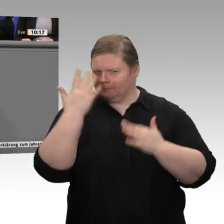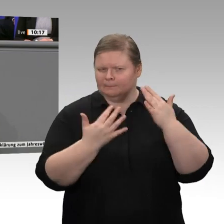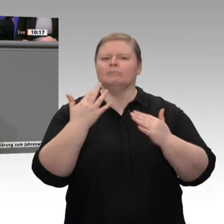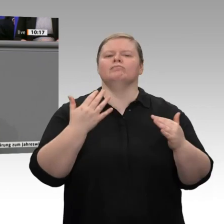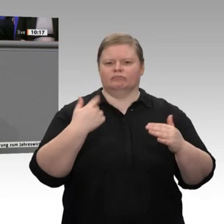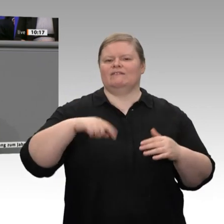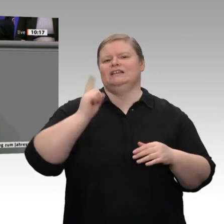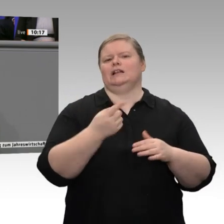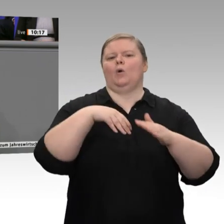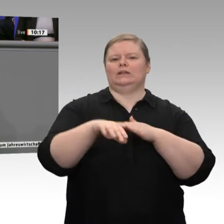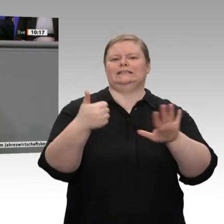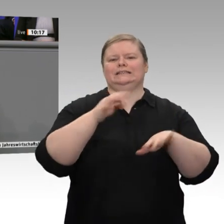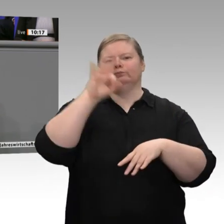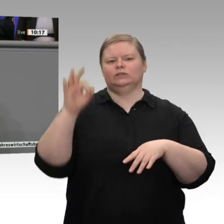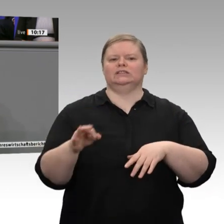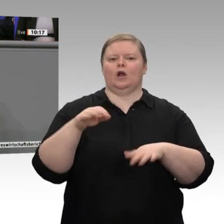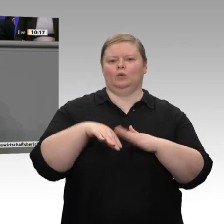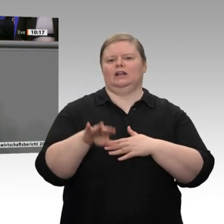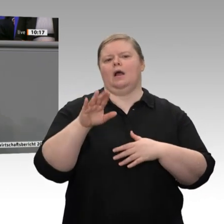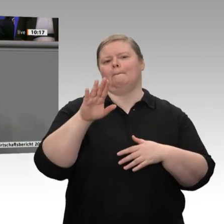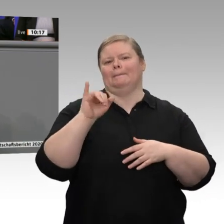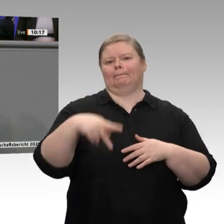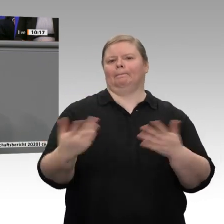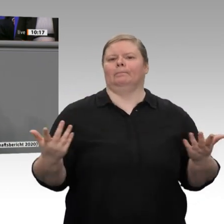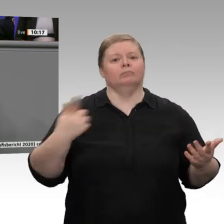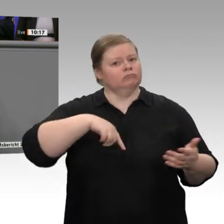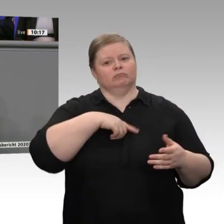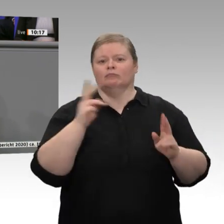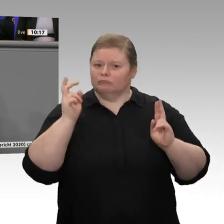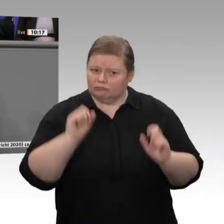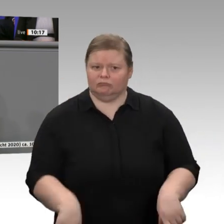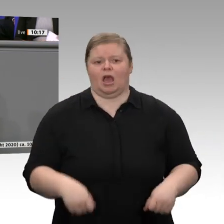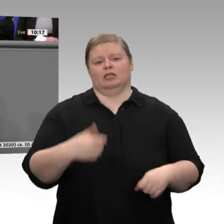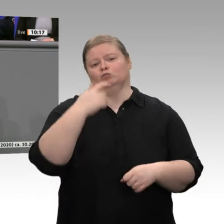Aber lassen Sie mich eines ganz klar sagen: Es ist in dieser Situation nicht die Aufgabe